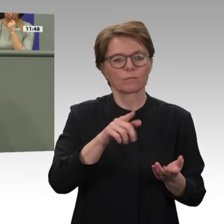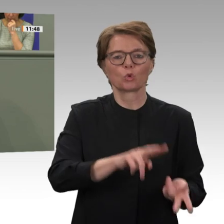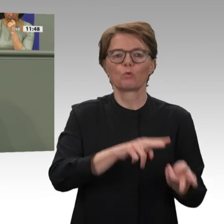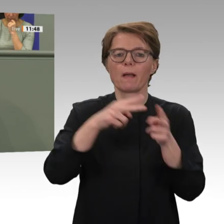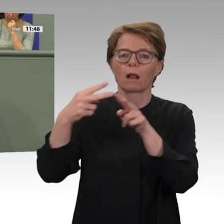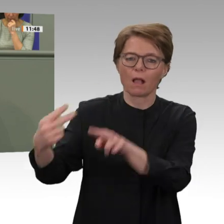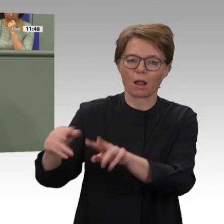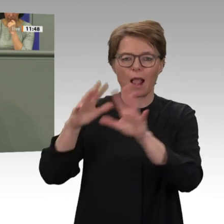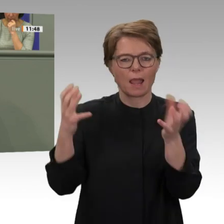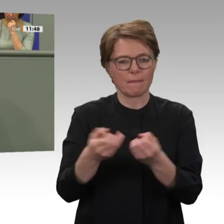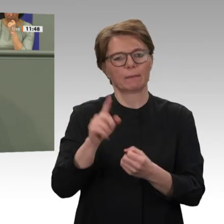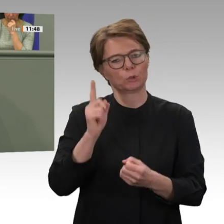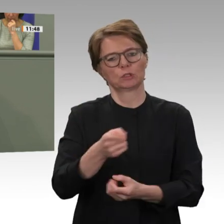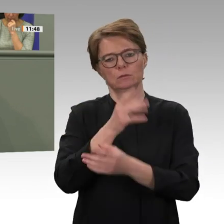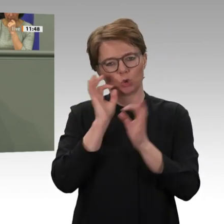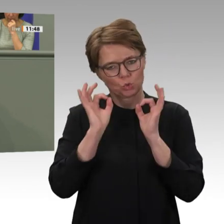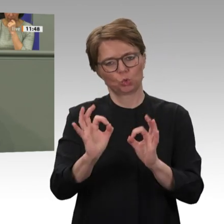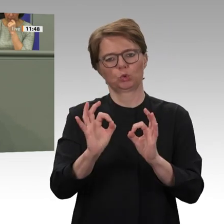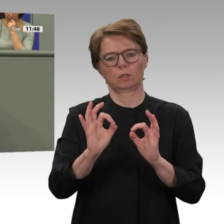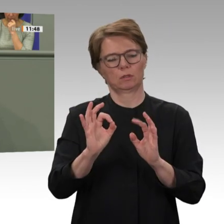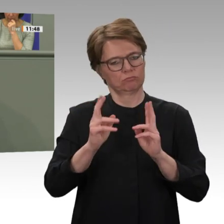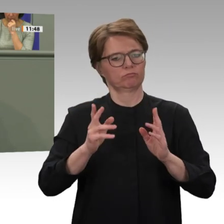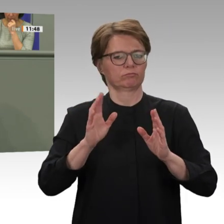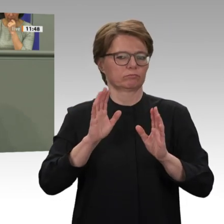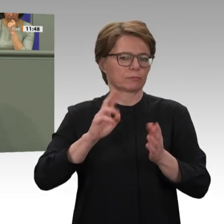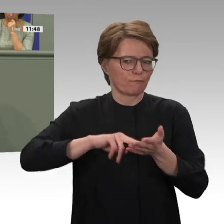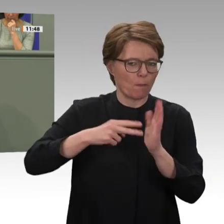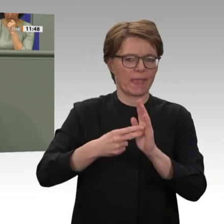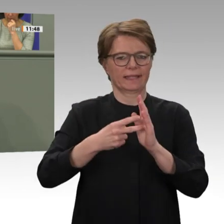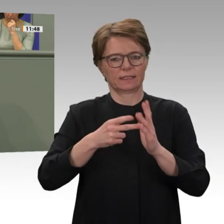eine besondere Verantwortung zu. Daher hat es mich etwas verwundert, liebe Bundesregierung,